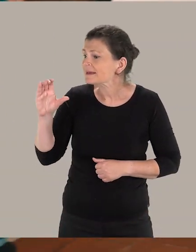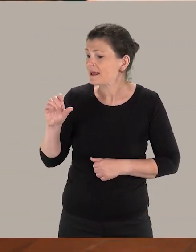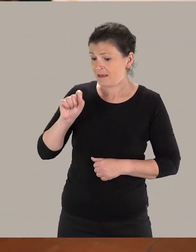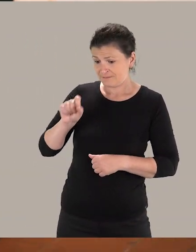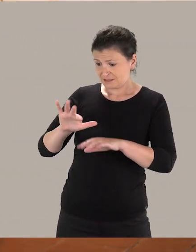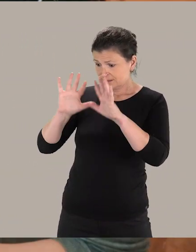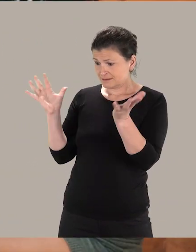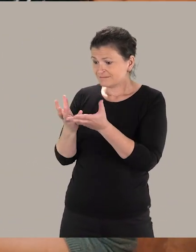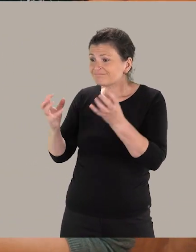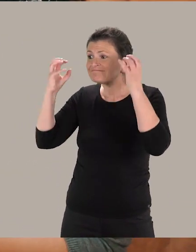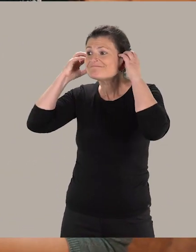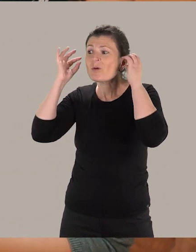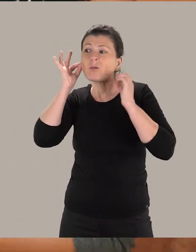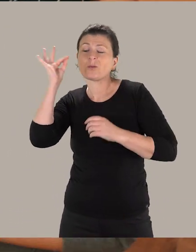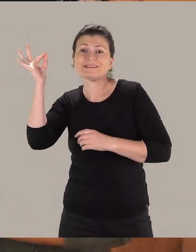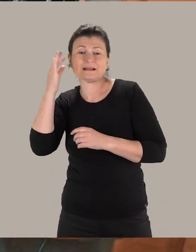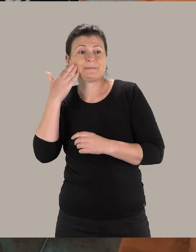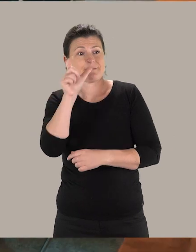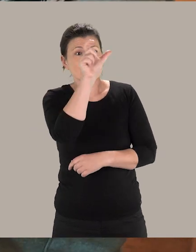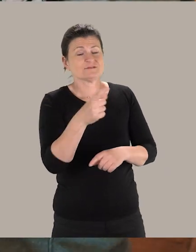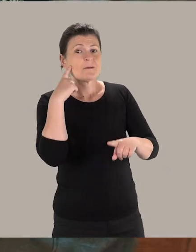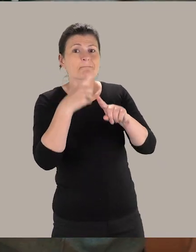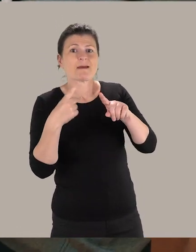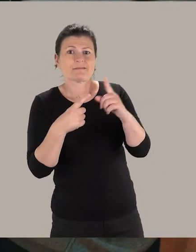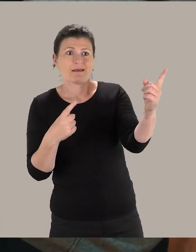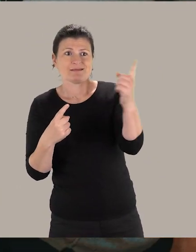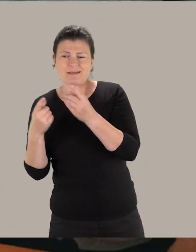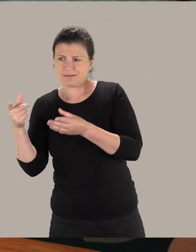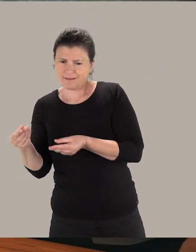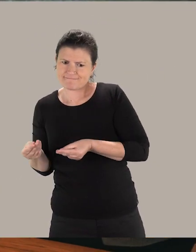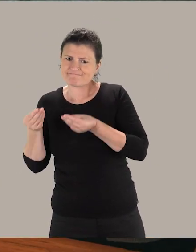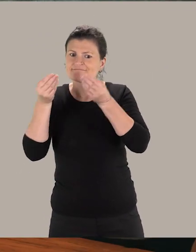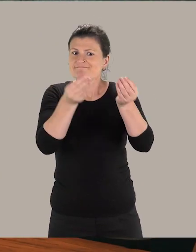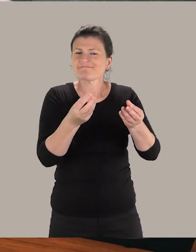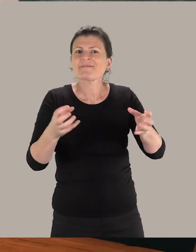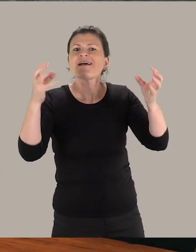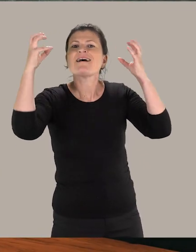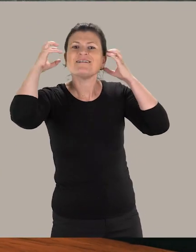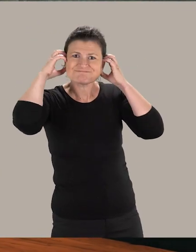Marie-Claire, voici le kit auditif d'accueil que tu pourras utiliser au cas où un visiteur malentendant se présenterait.